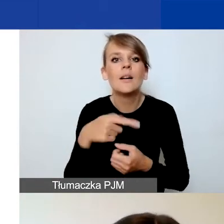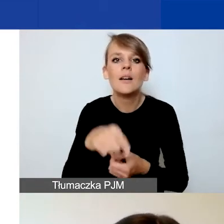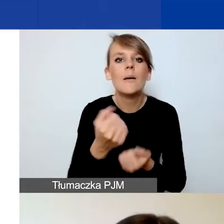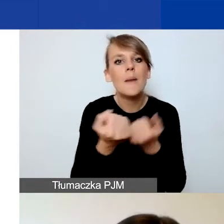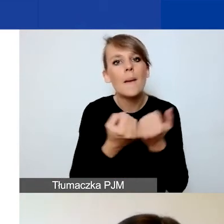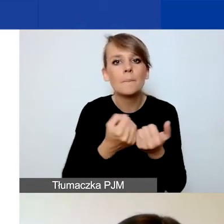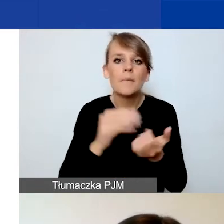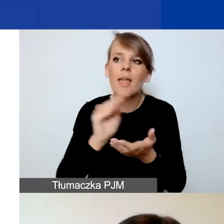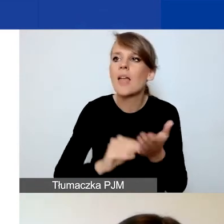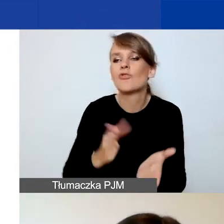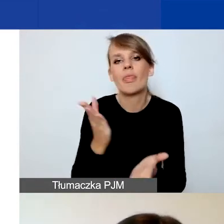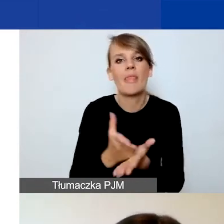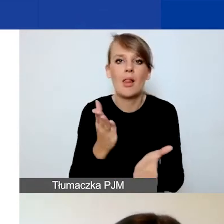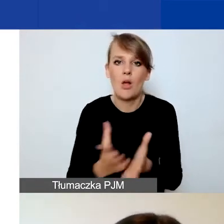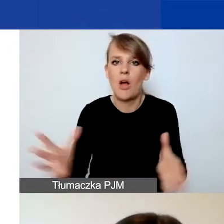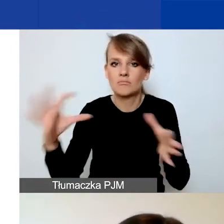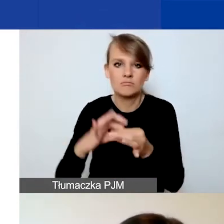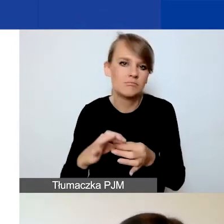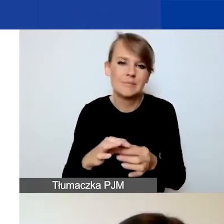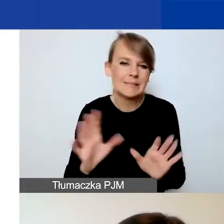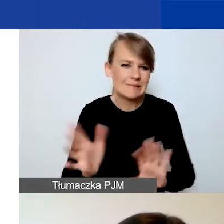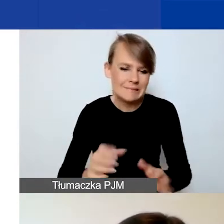ponieważ to uzasadnienie ma nam udowodnić,